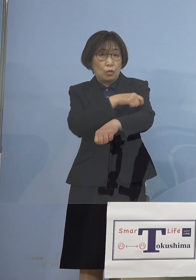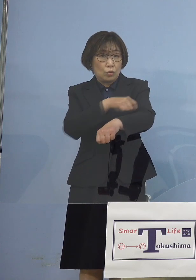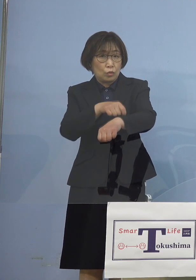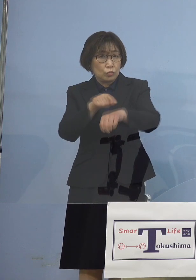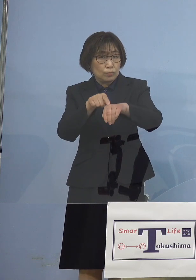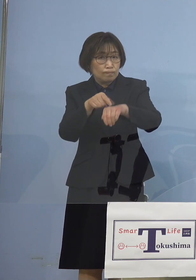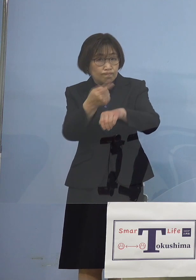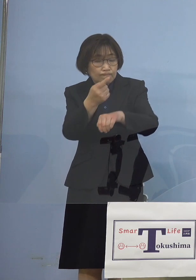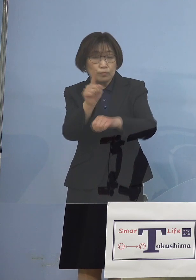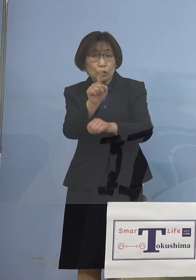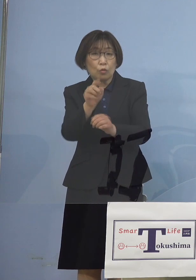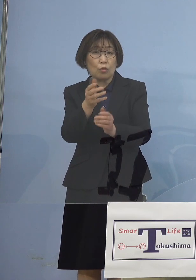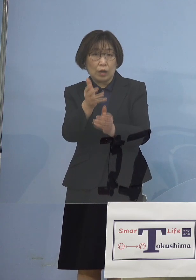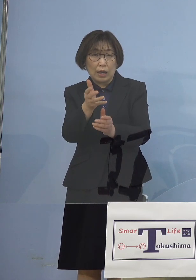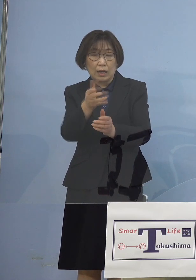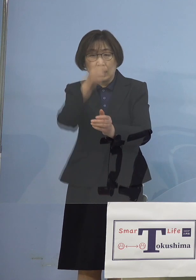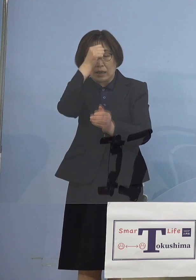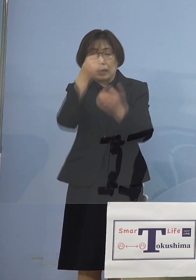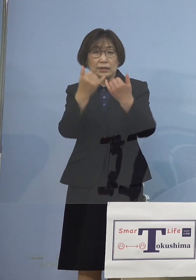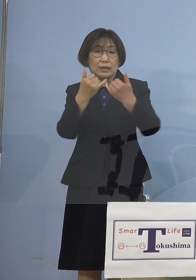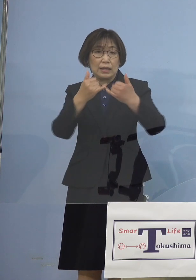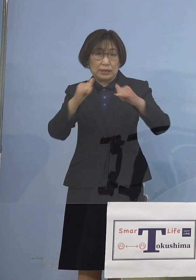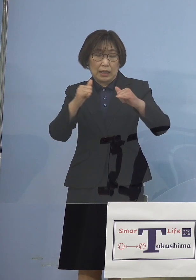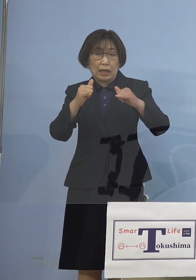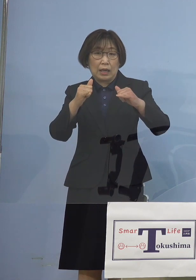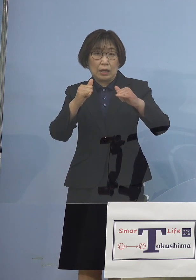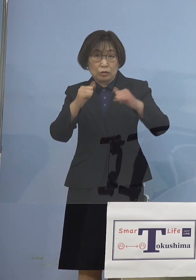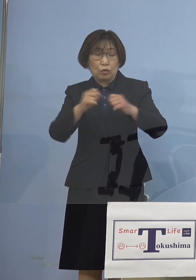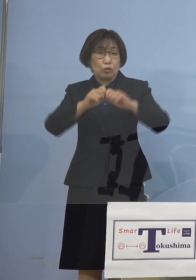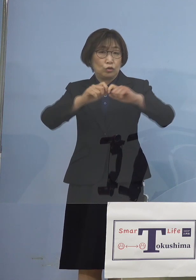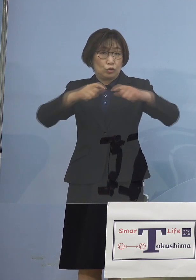まずは感染者の急増 これは4月5日